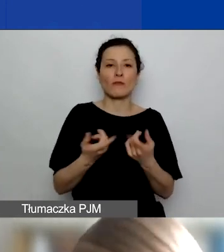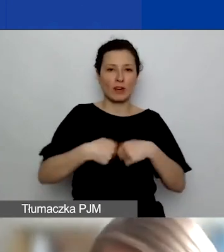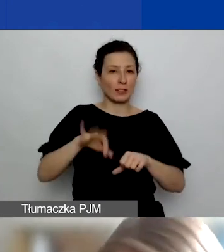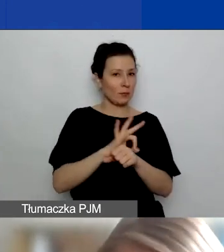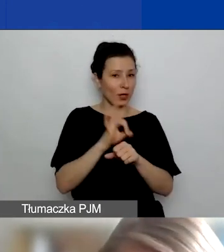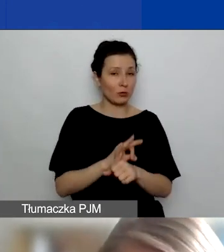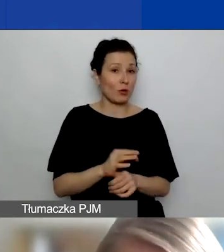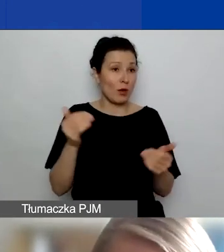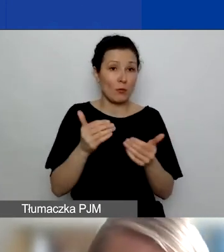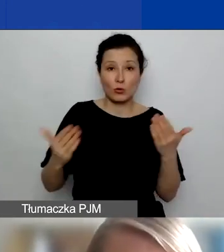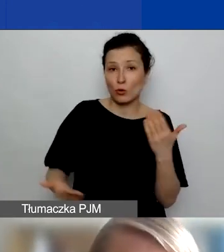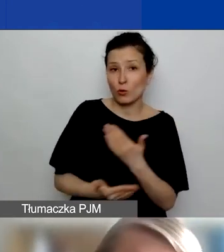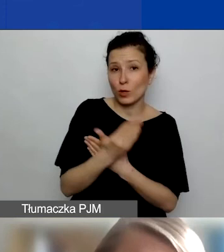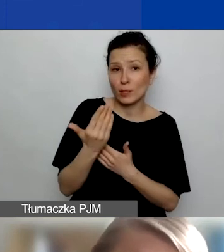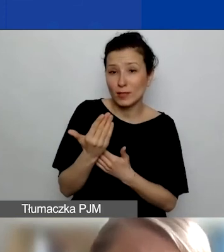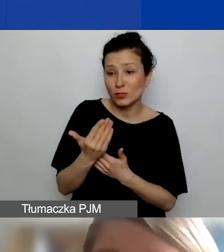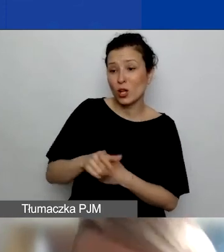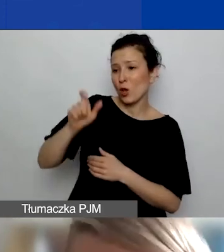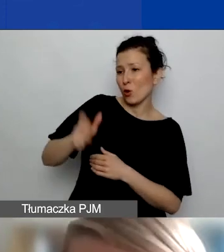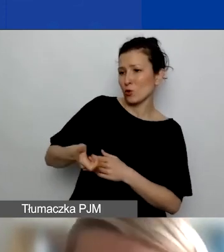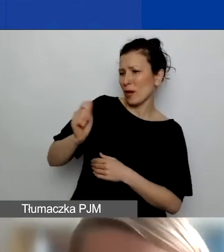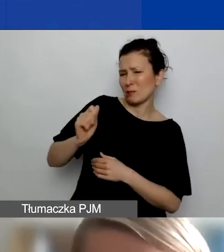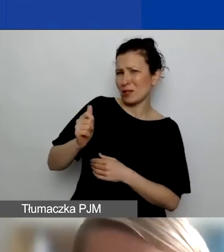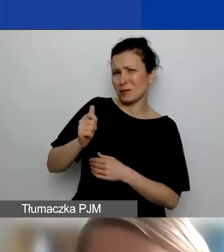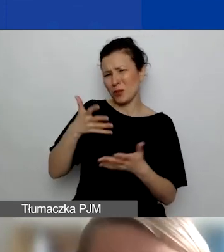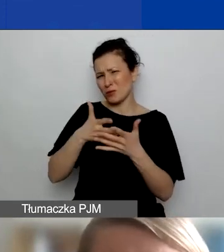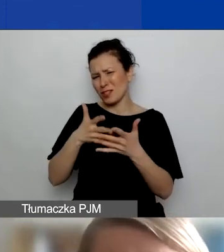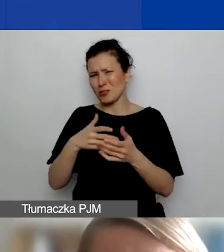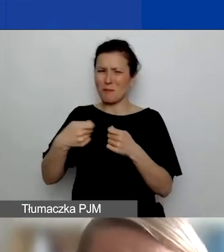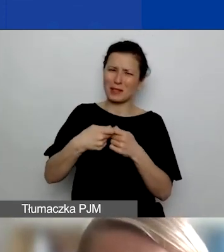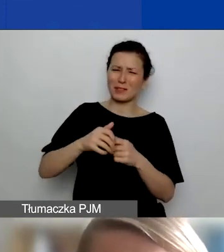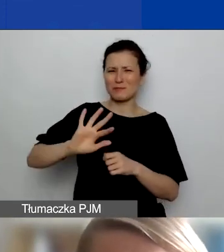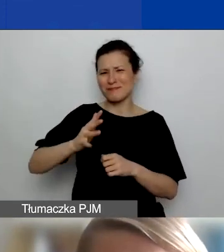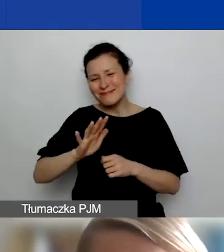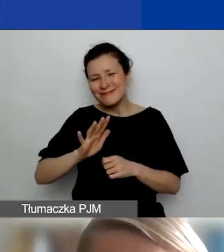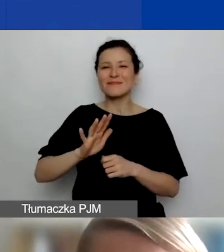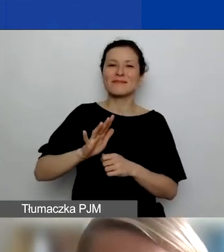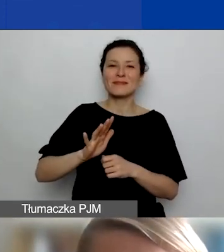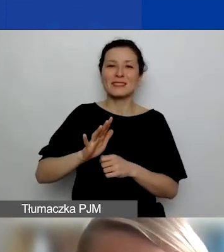nie będzie dla oceniającego wystarczająco przekonujące. Wtedy niekoniecznie za partnerstwo dostaniecie punkty.